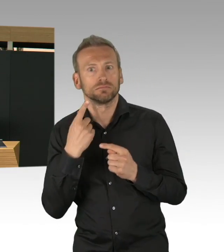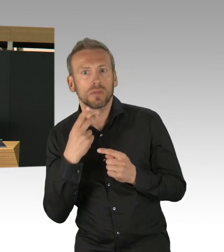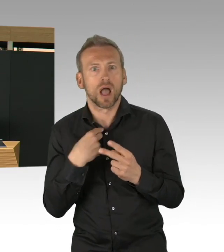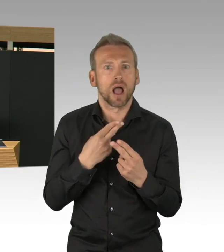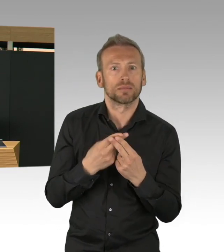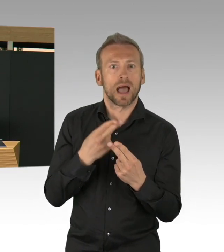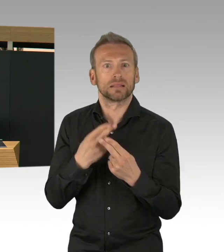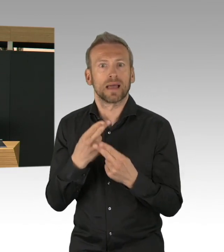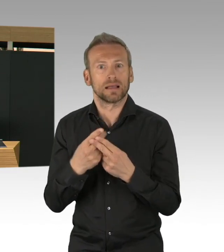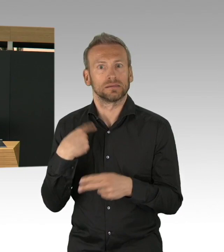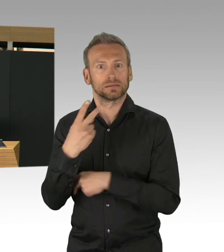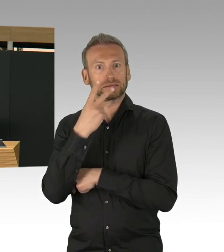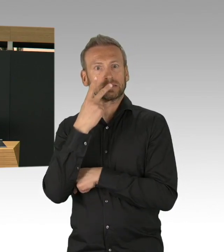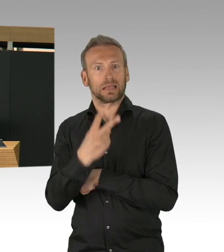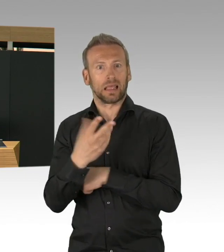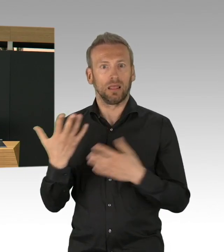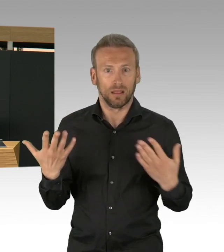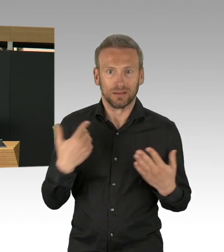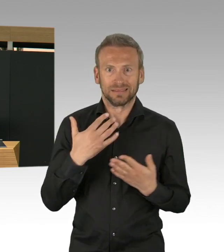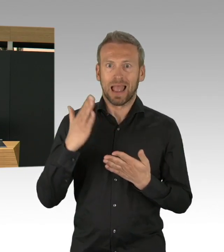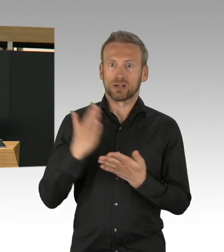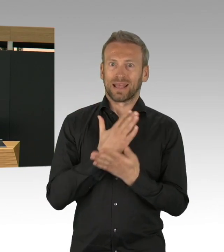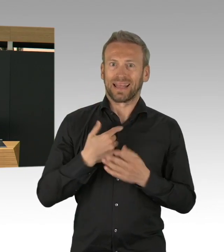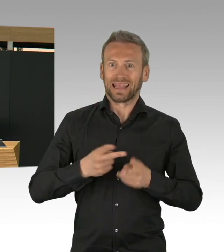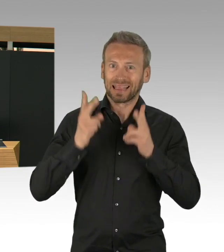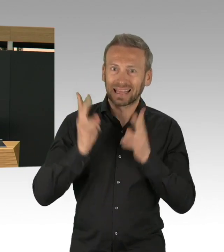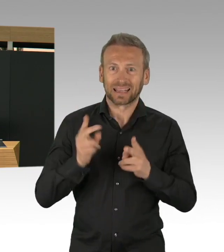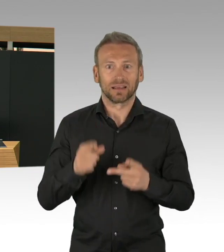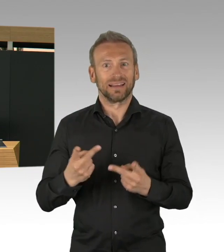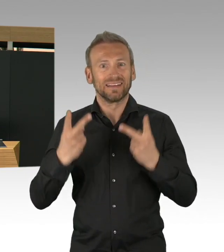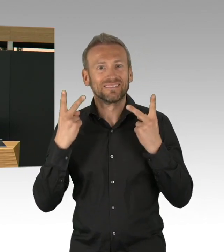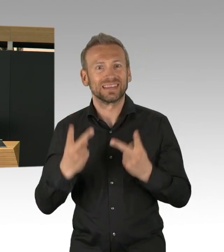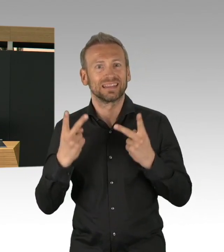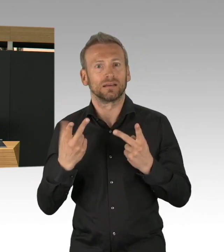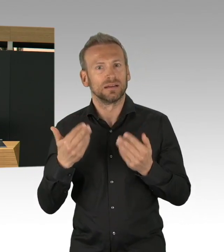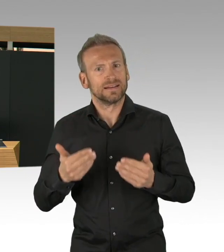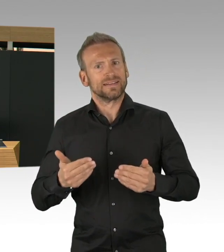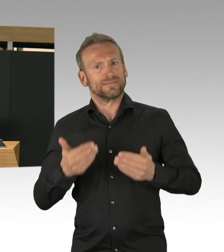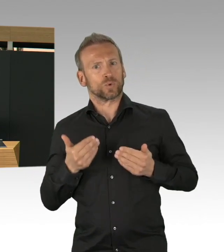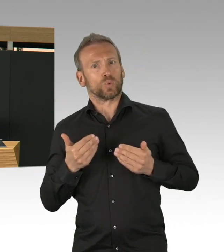dass wir pro Tag 180, 90 Fälle mehr hatten. 30% mehr Fälle von einem Tag zum anderen.